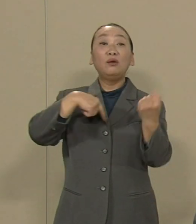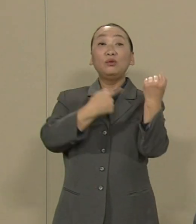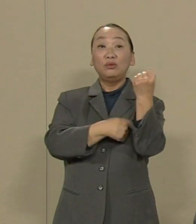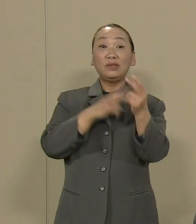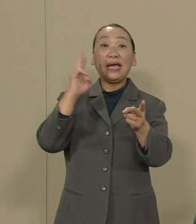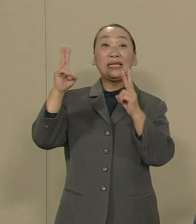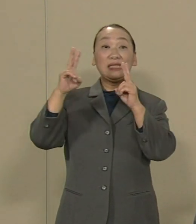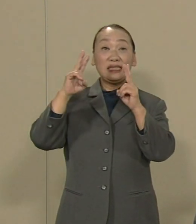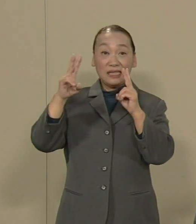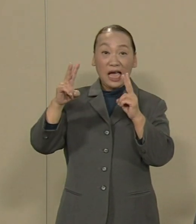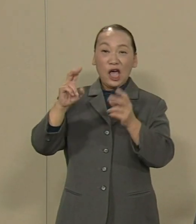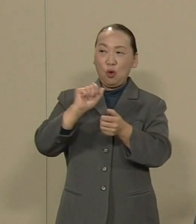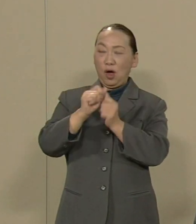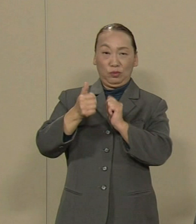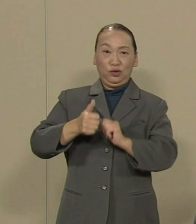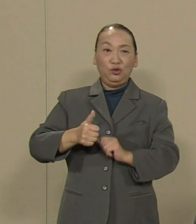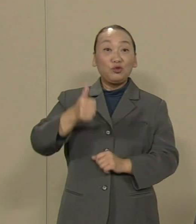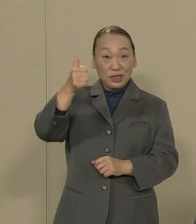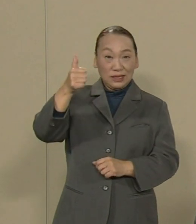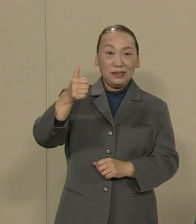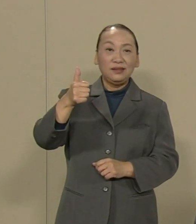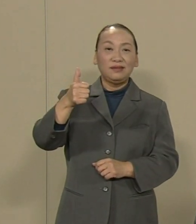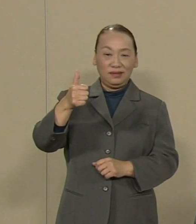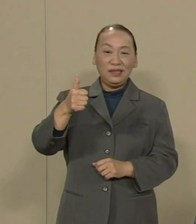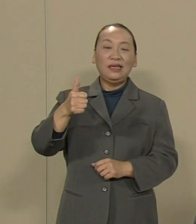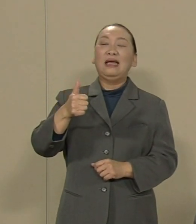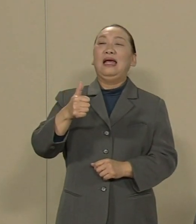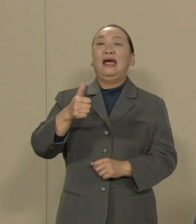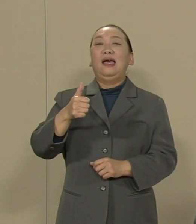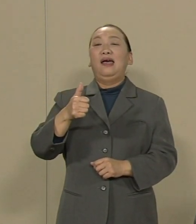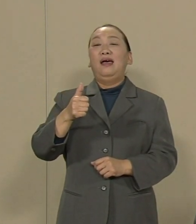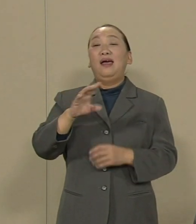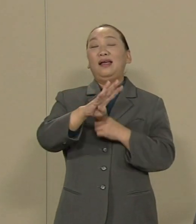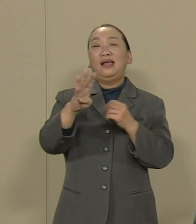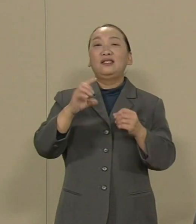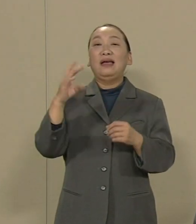東電にすべての原発の廃炉を決定 させることは十分可能です